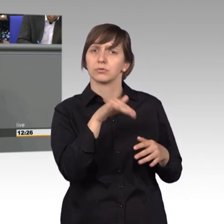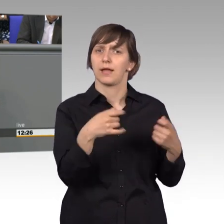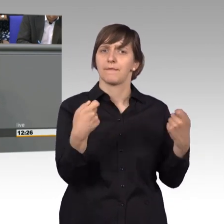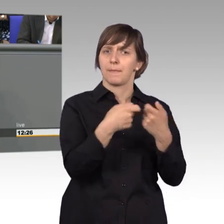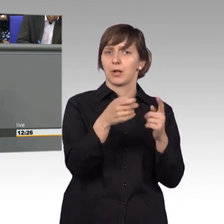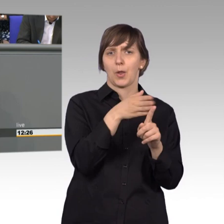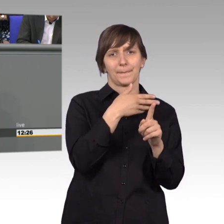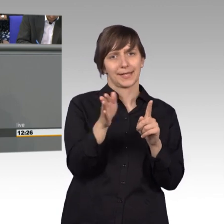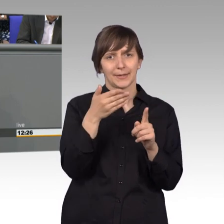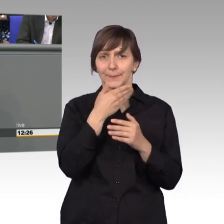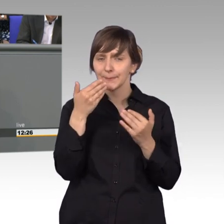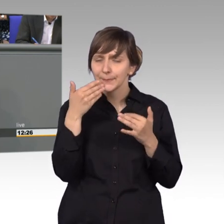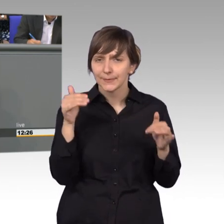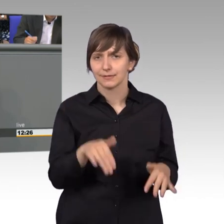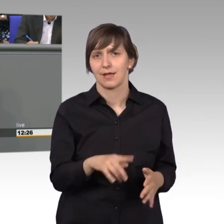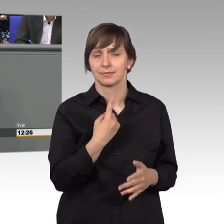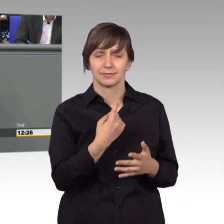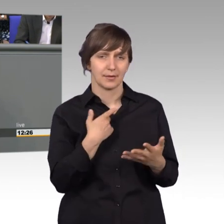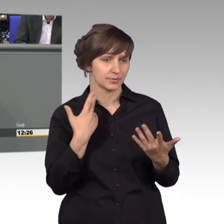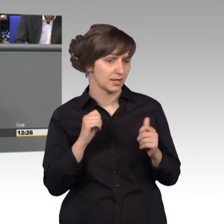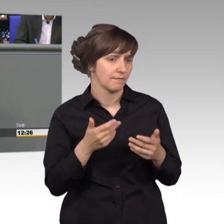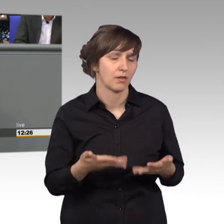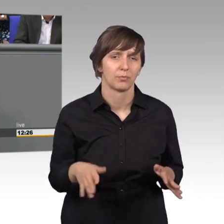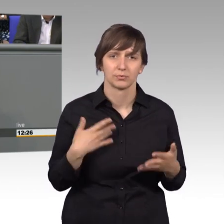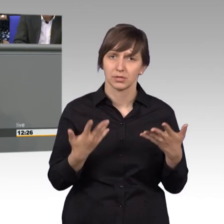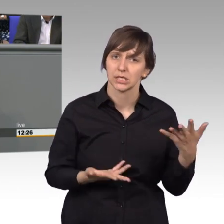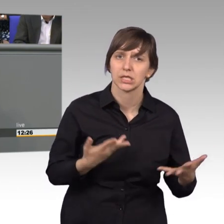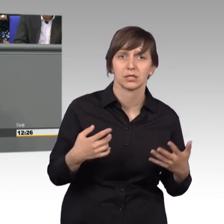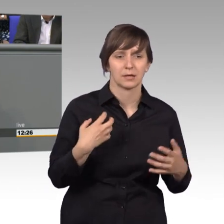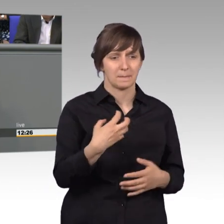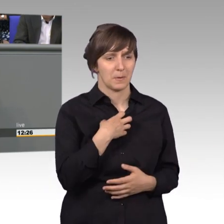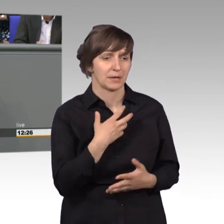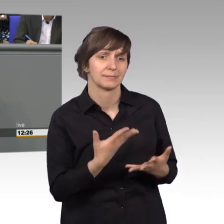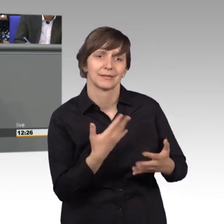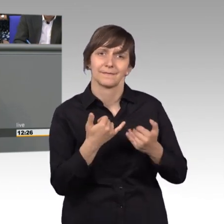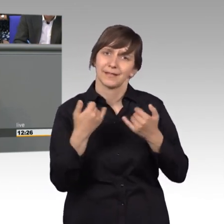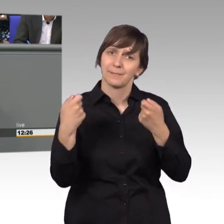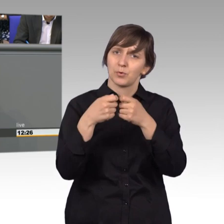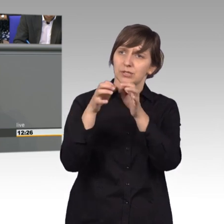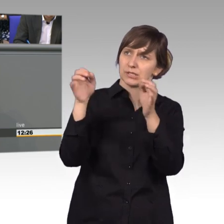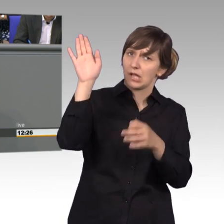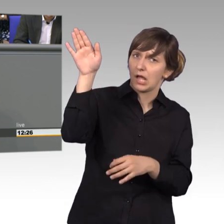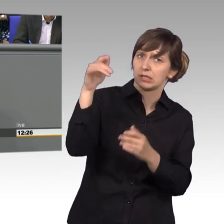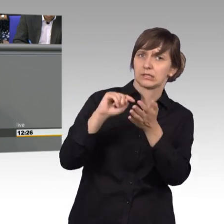Deutschland und sie waren hilflos - wie können wir unser Problem dem Bundestag näher bringen. Und ich habe ihnen geraten, macht eine Petition.